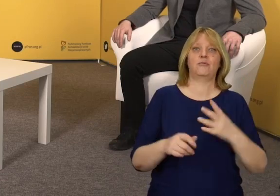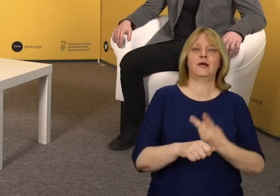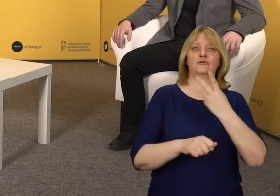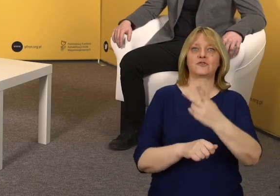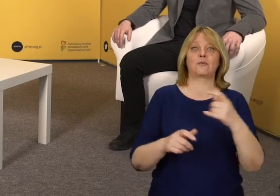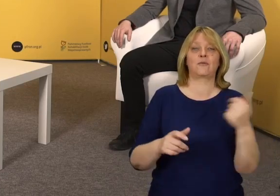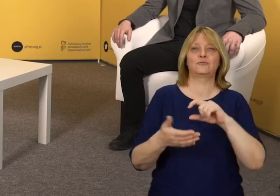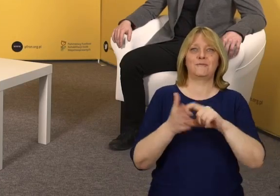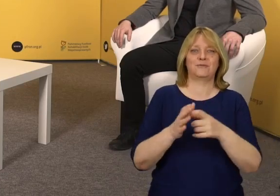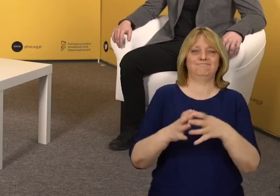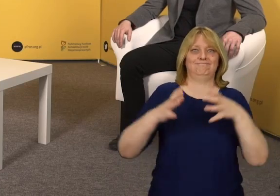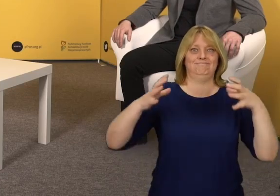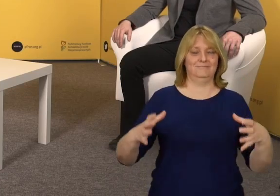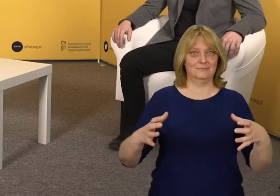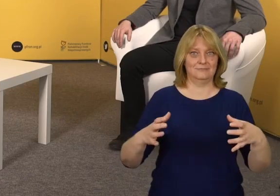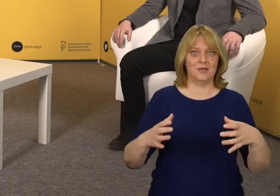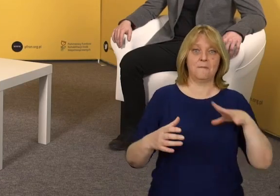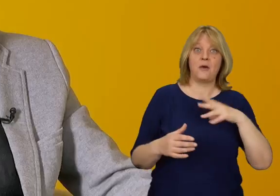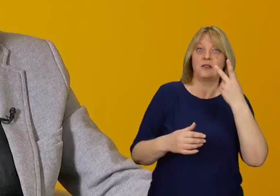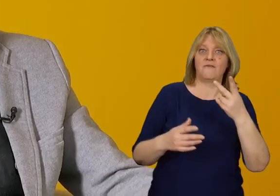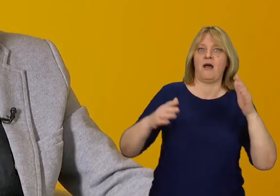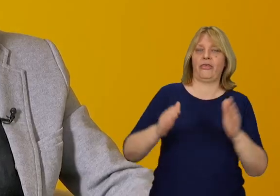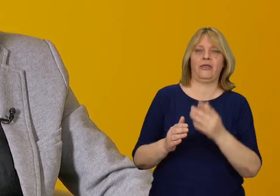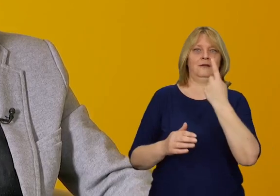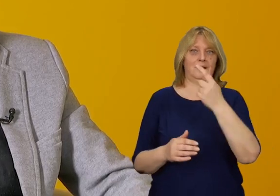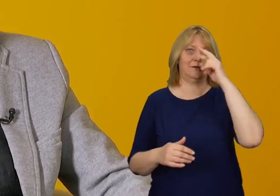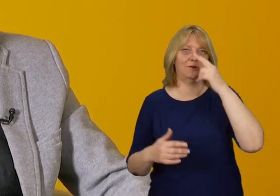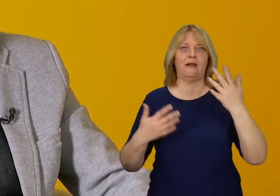czyli trzeba połączyć dwie kabiny w jedną, żeby uzyskać odpowiedni rozmiar.